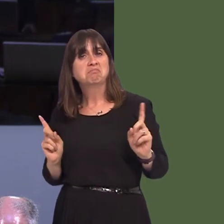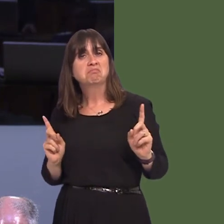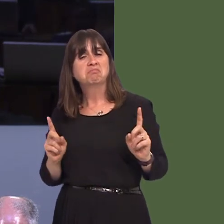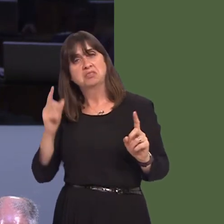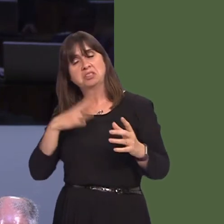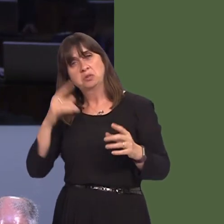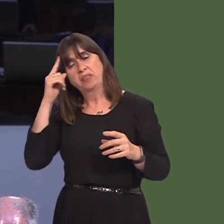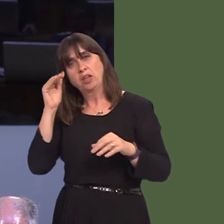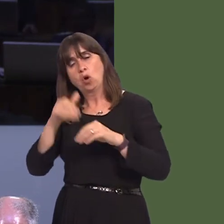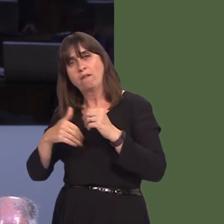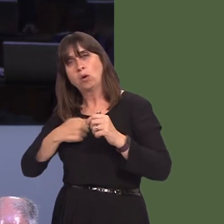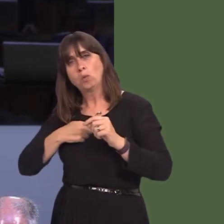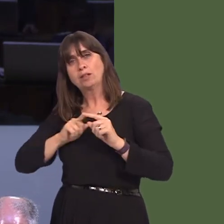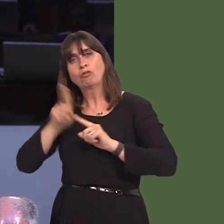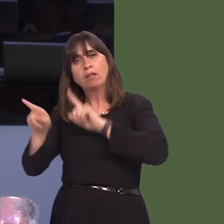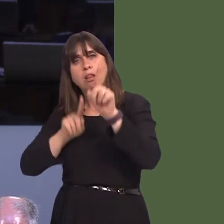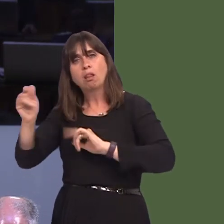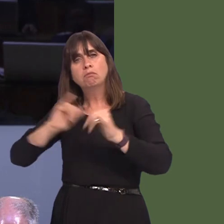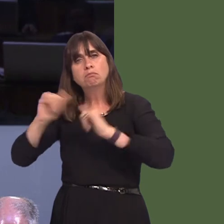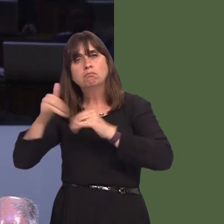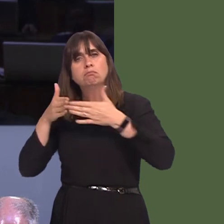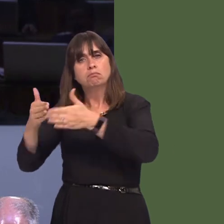across the border, and it's clearly important that both Governments work together.